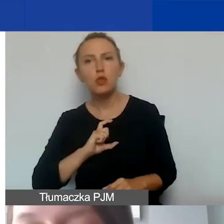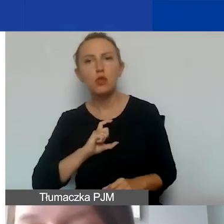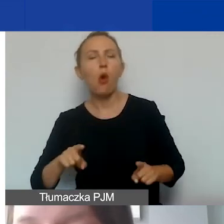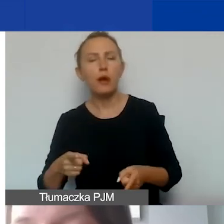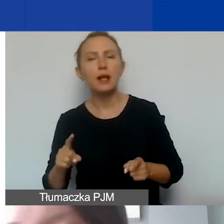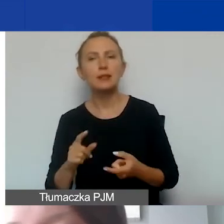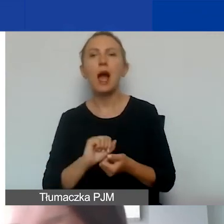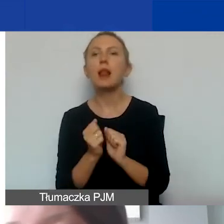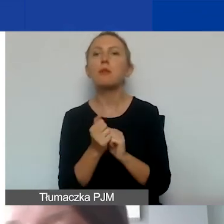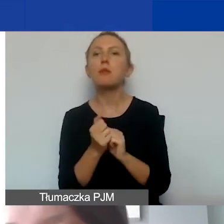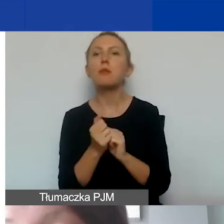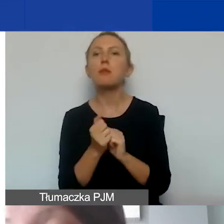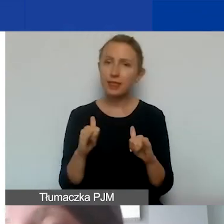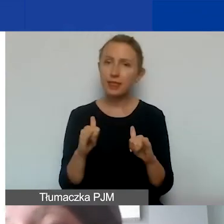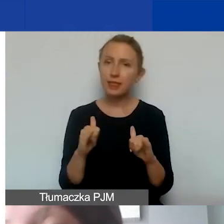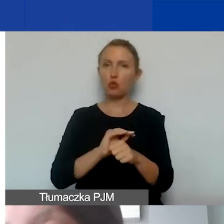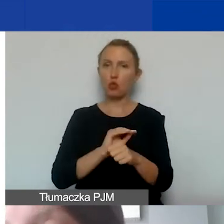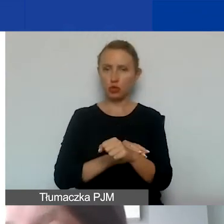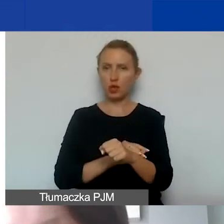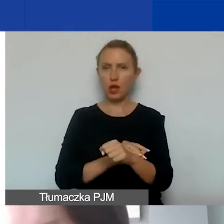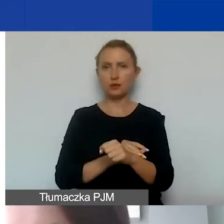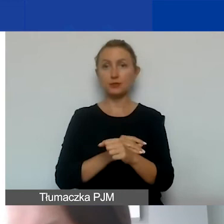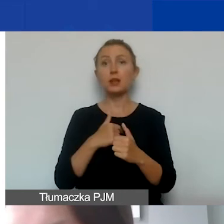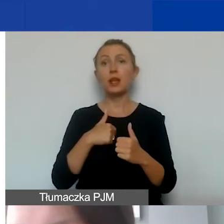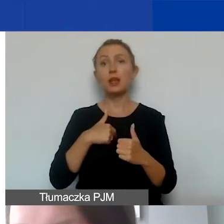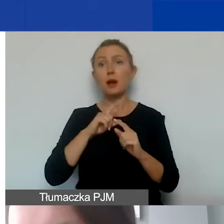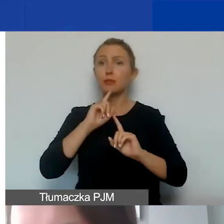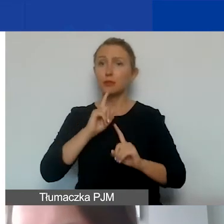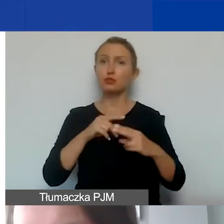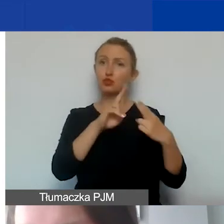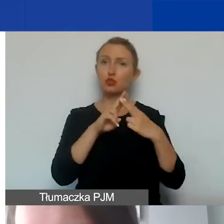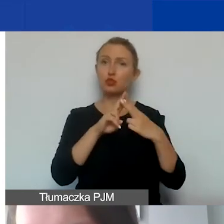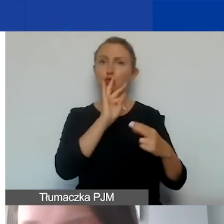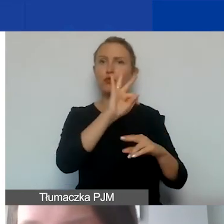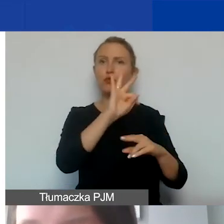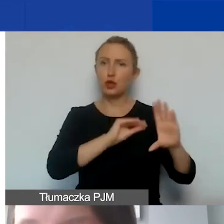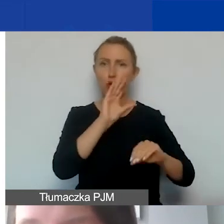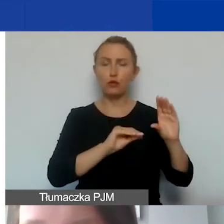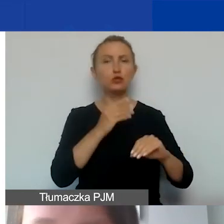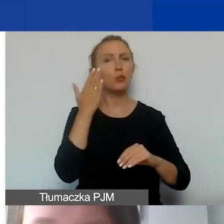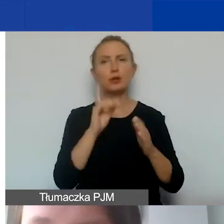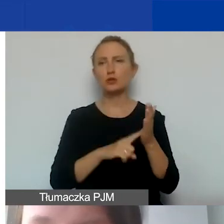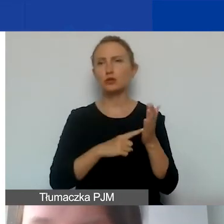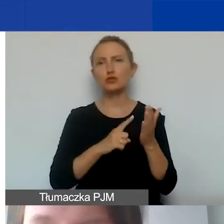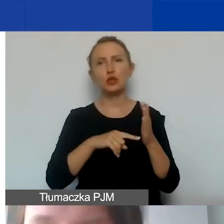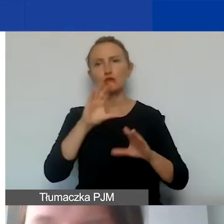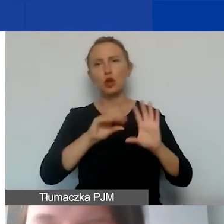czy inną, jasno ustaloną metodę, którą radzę skonsultować z państwa księgowością. Bardzo często księgowość już ma